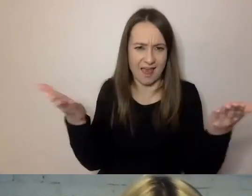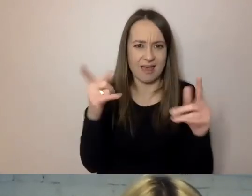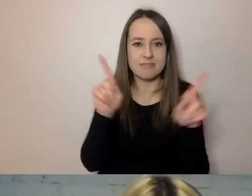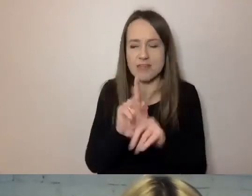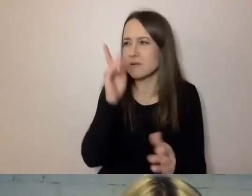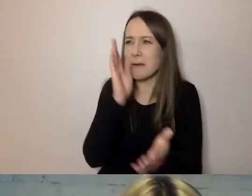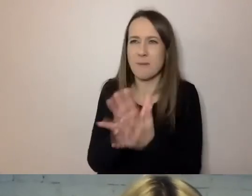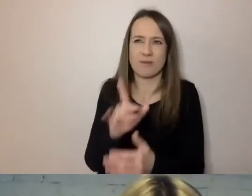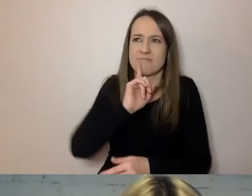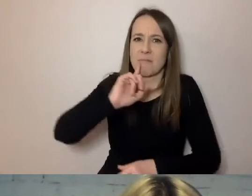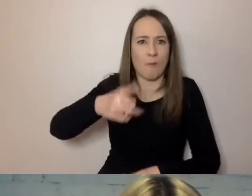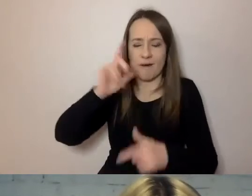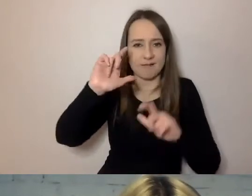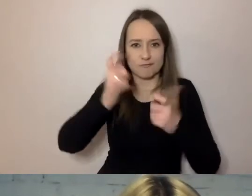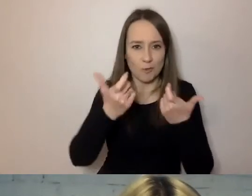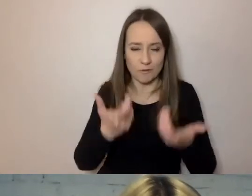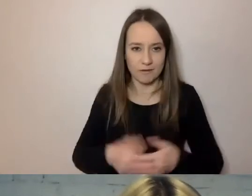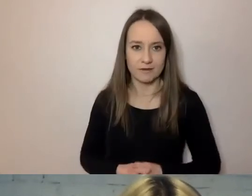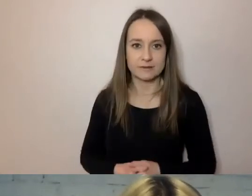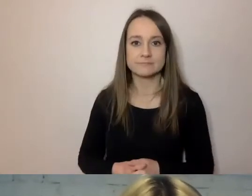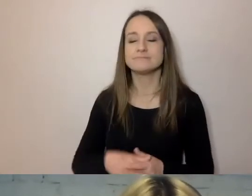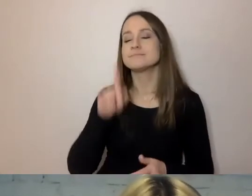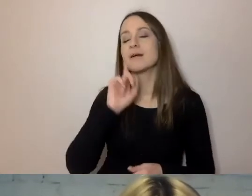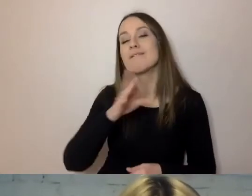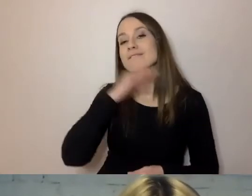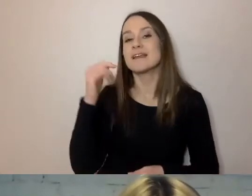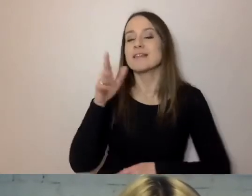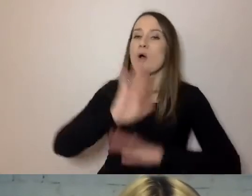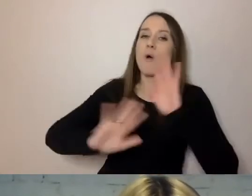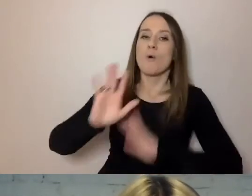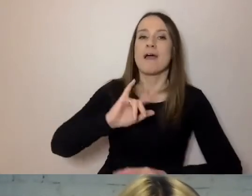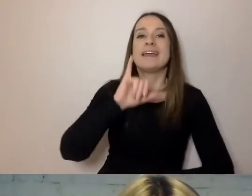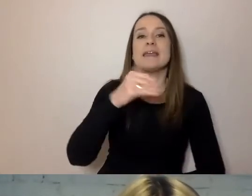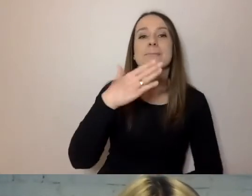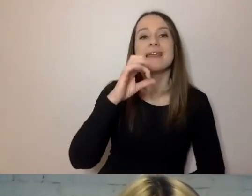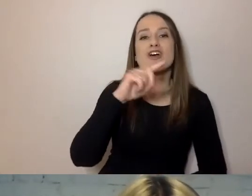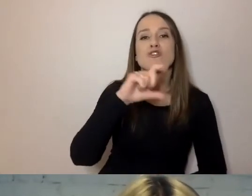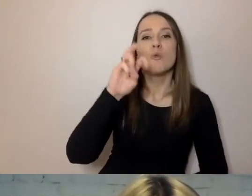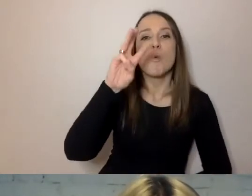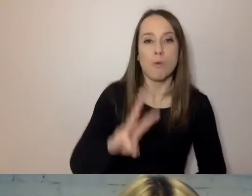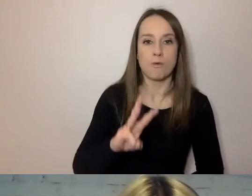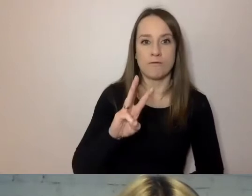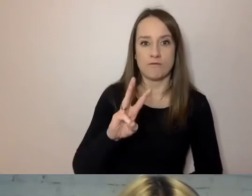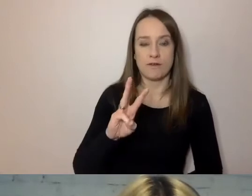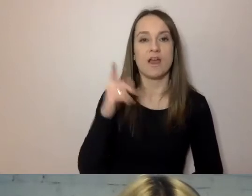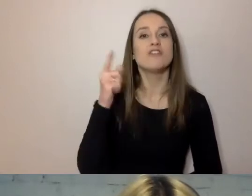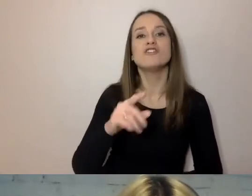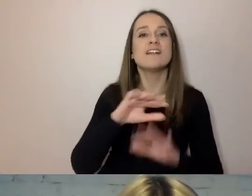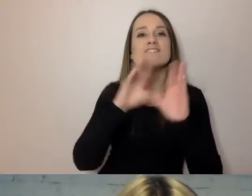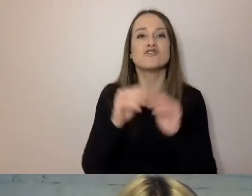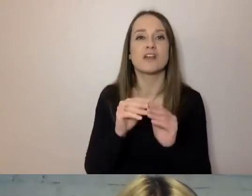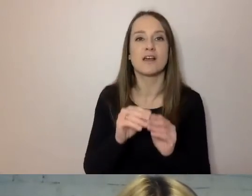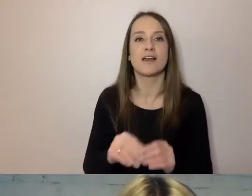Wystarczy unikać imiesłowów, czyli tego, co się kończy na -ąc, -ący.